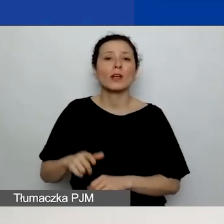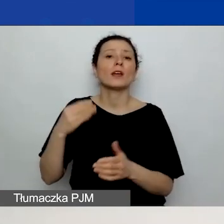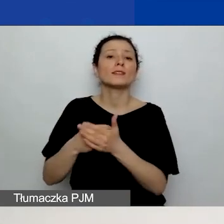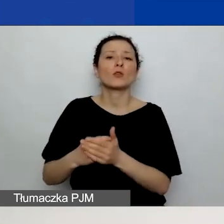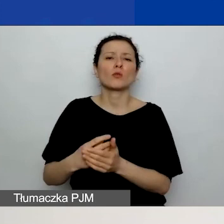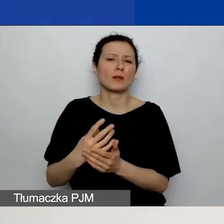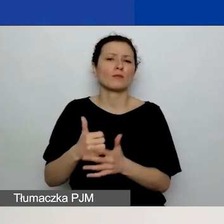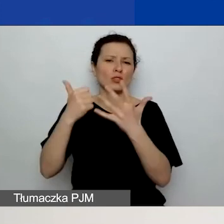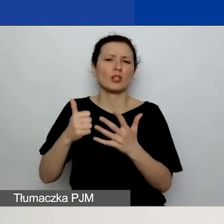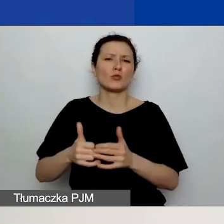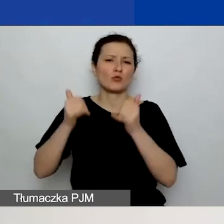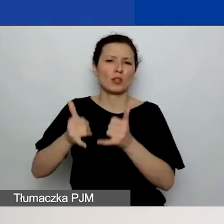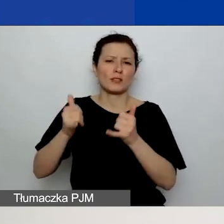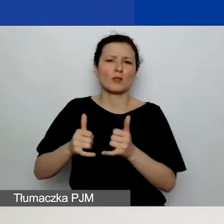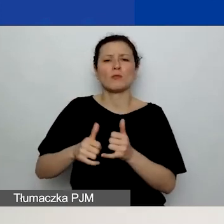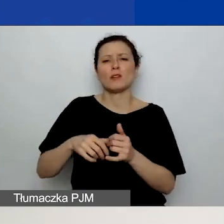Chodzi o to, aby osoby oceniające wniosek